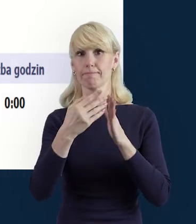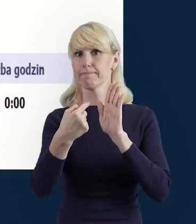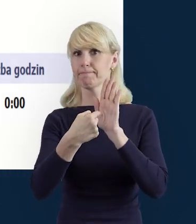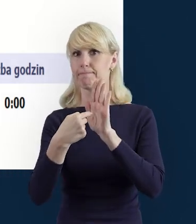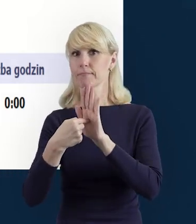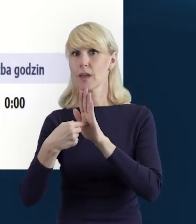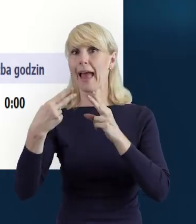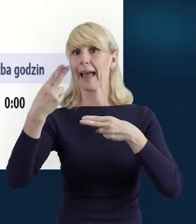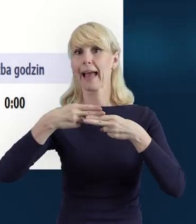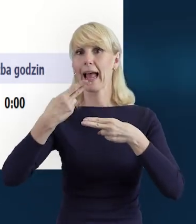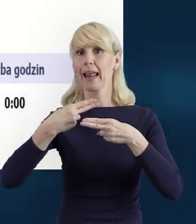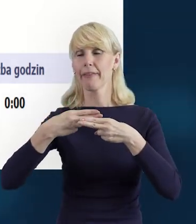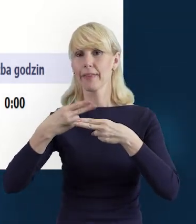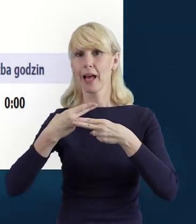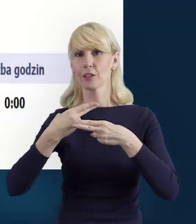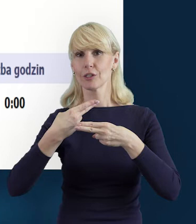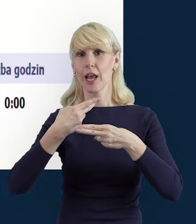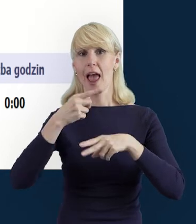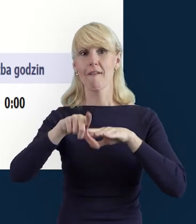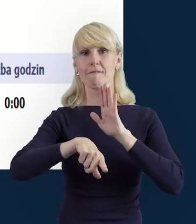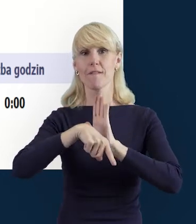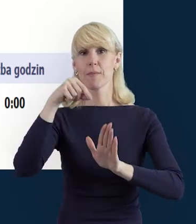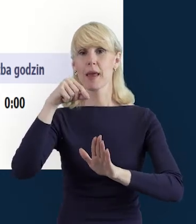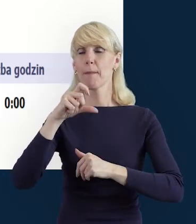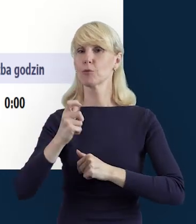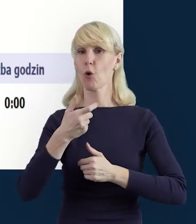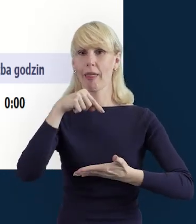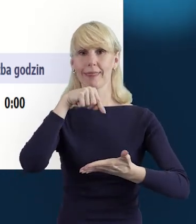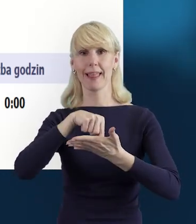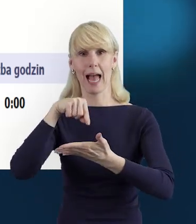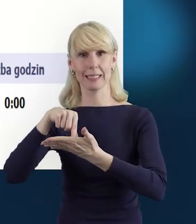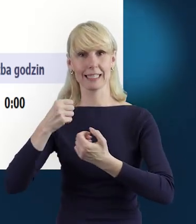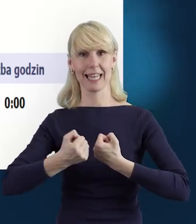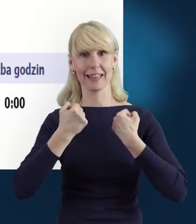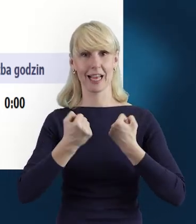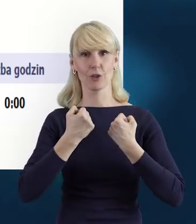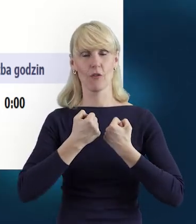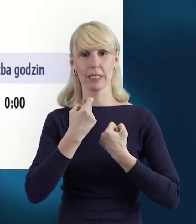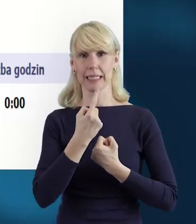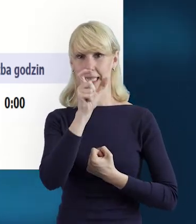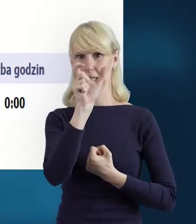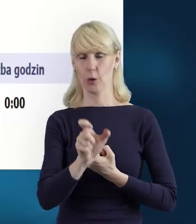i wybierzemy daty zaangażowania danej osoby. Możemy przyjąć, że osoba jest zaangażowana